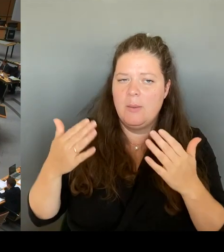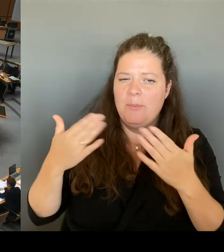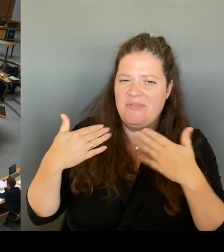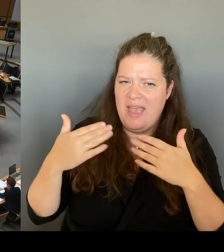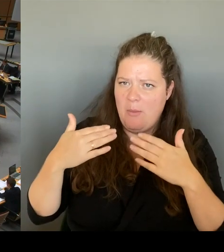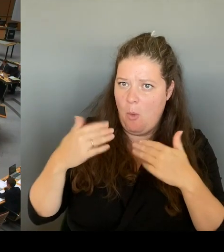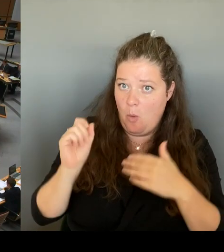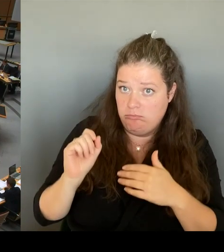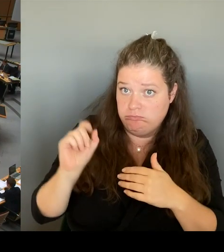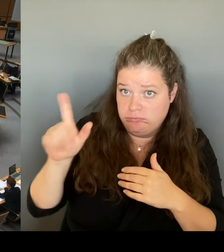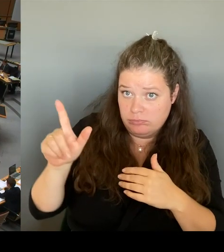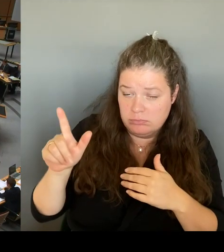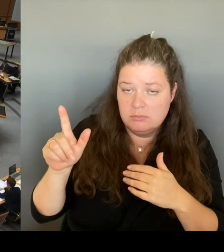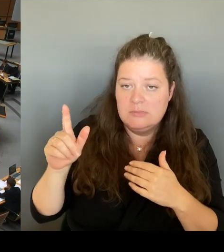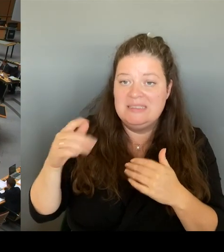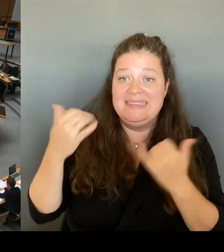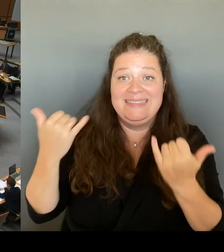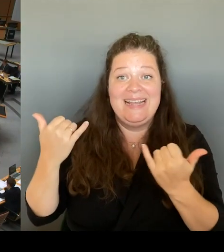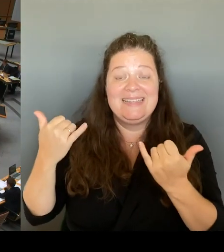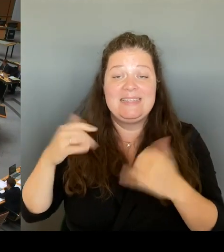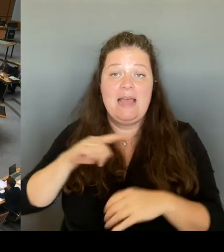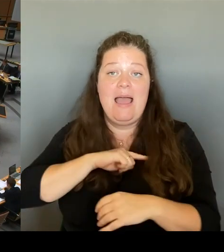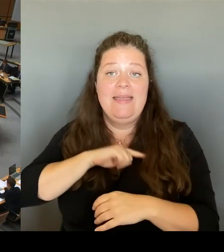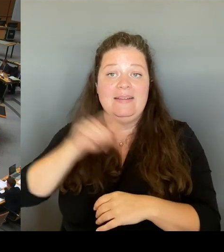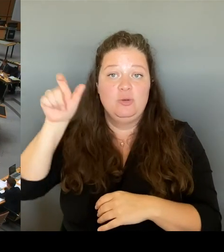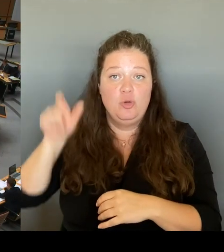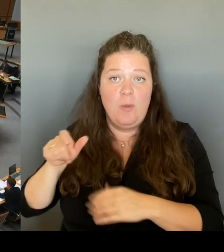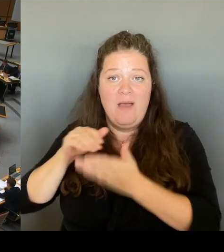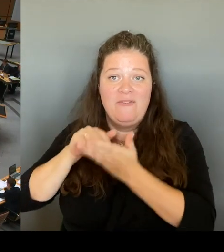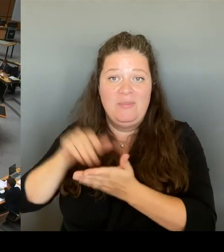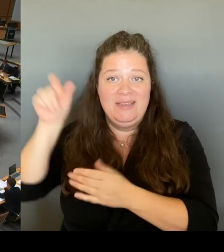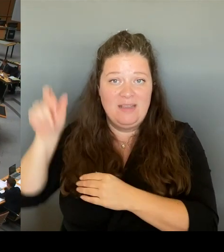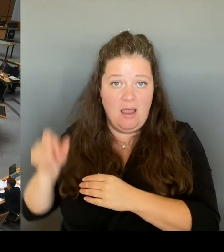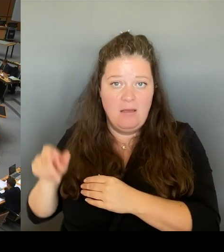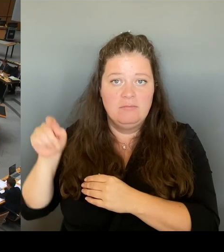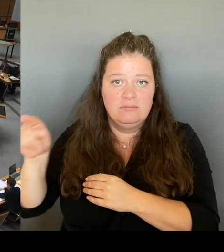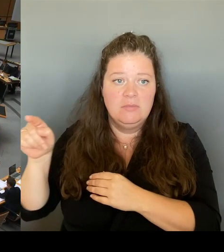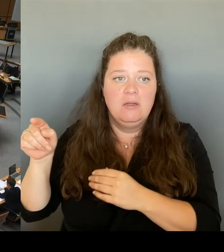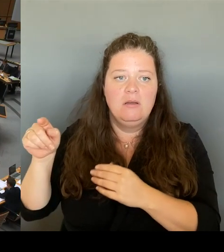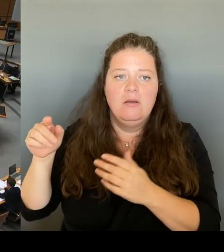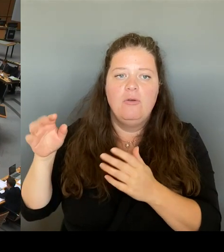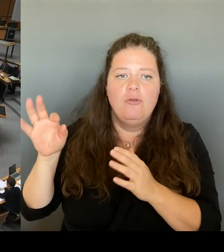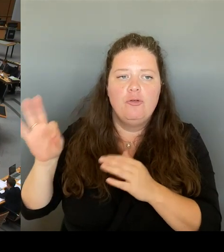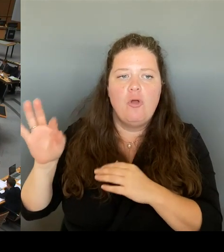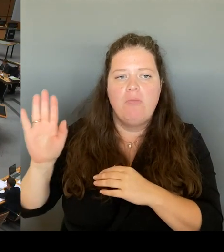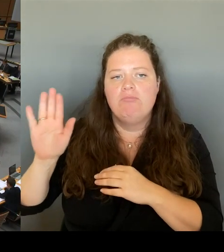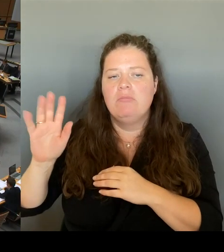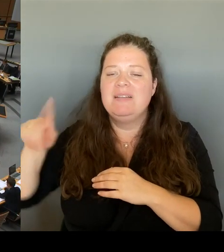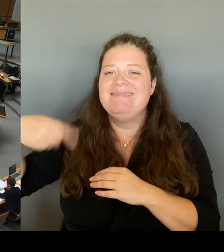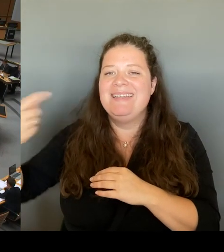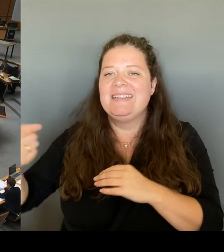bessere Position in dem Poker um die weitere Nutzung erhält?(Rednerwechsel) Herr Senator, bitte schön.(Rednerwechsel)